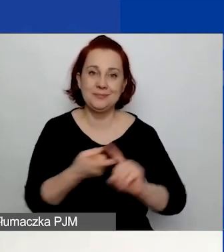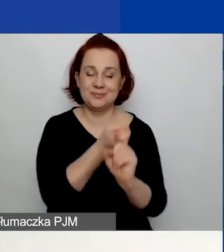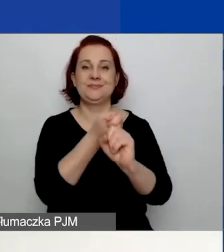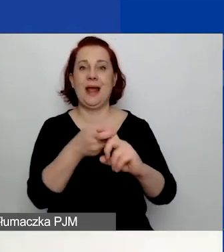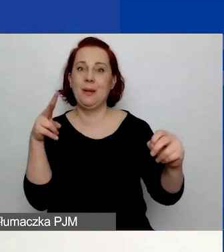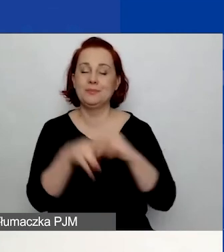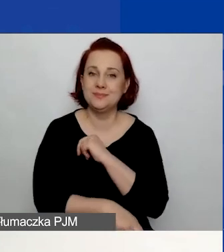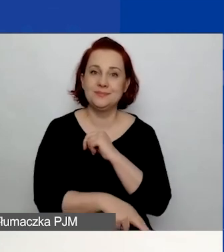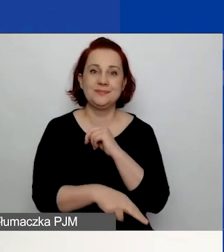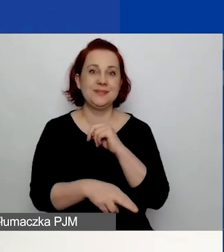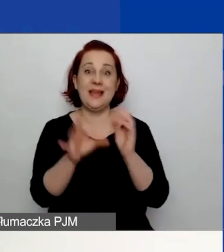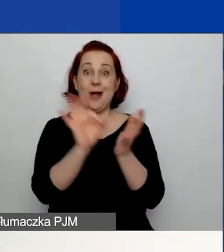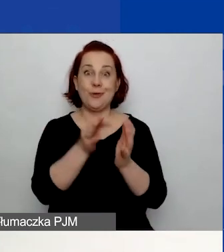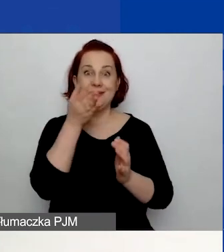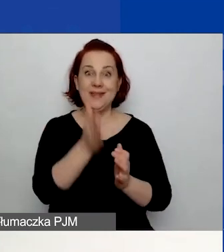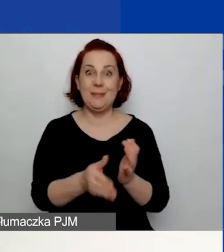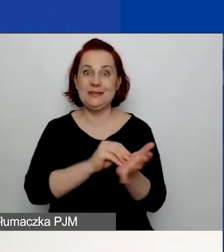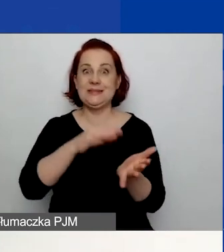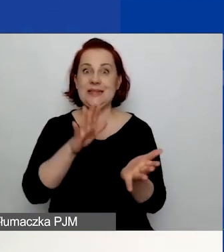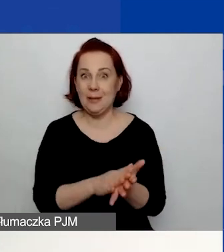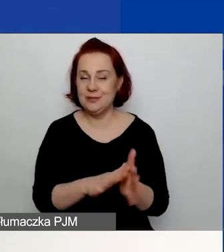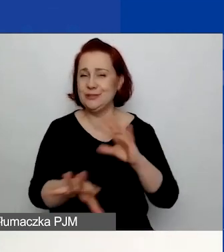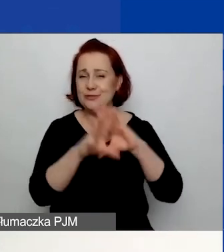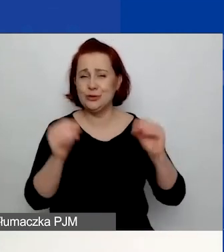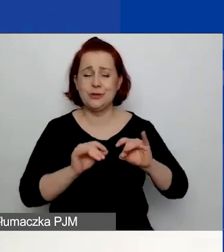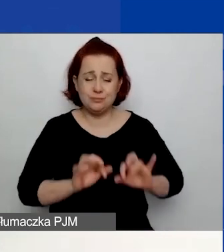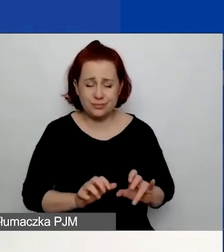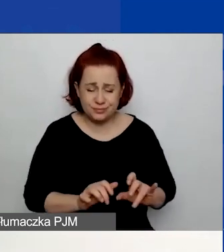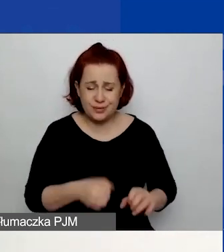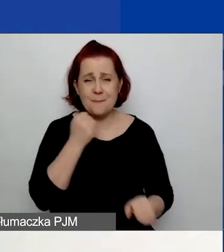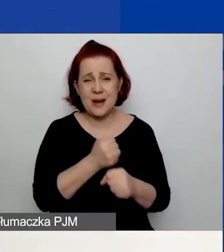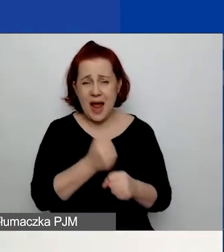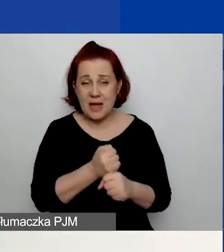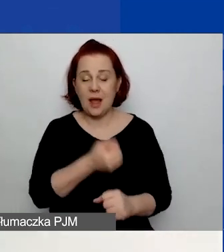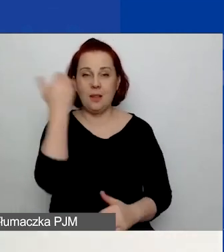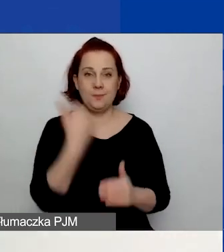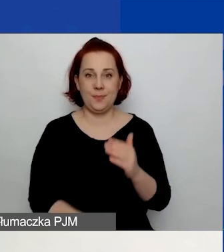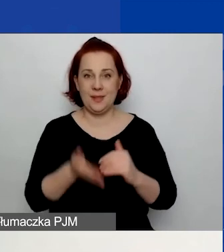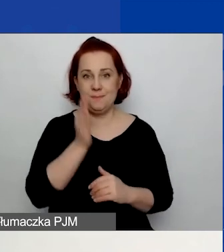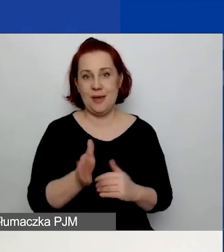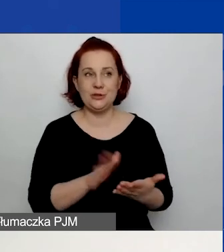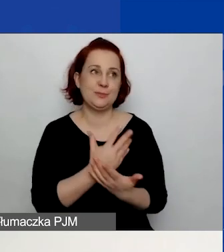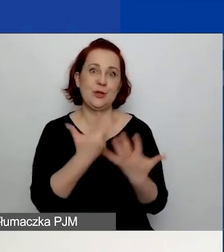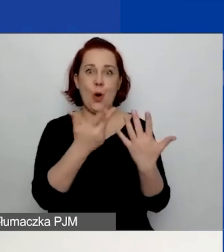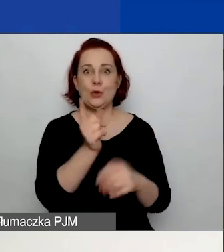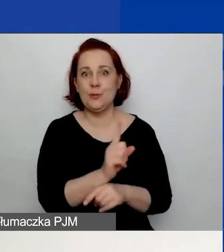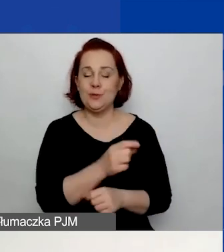W związku z tym stracicie dane, które wprowadziliście przez te, powiedzmy, osiem minut od ostatniego auto zapisu.